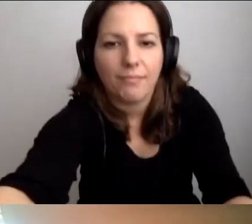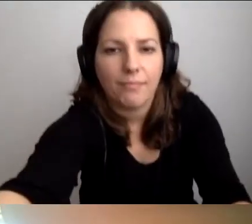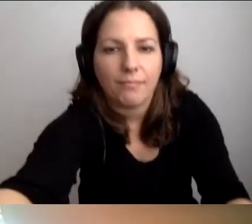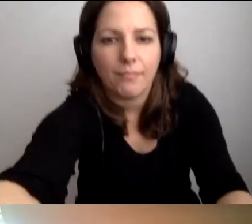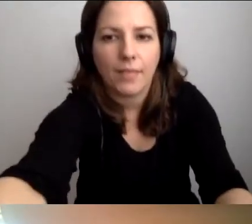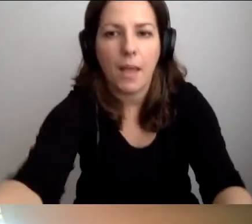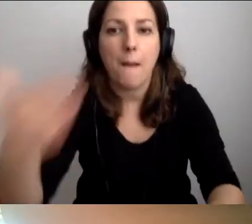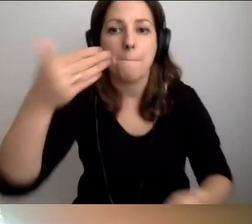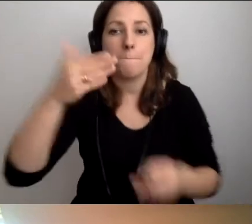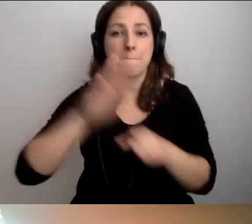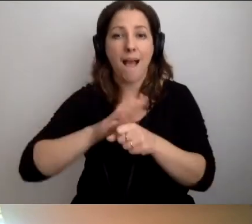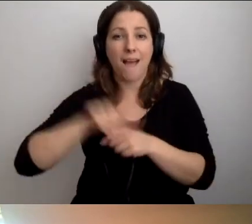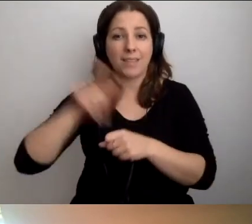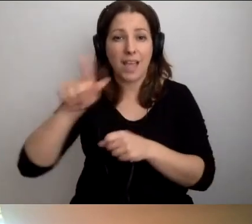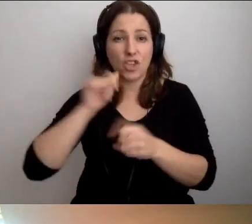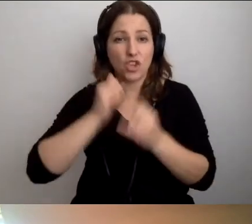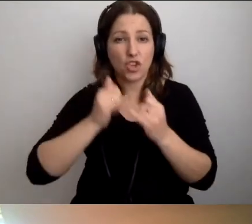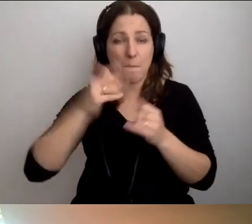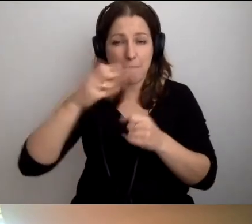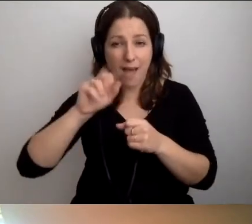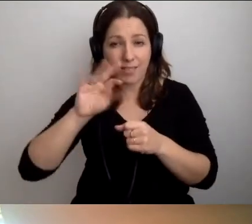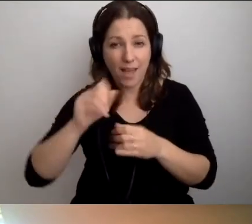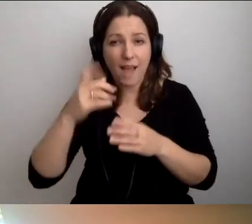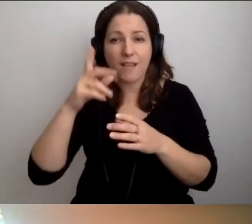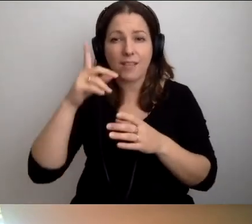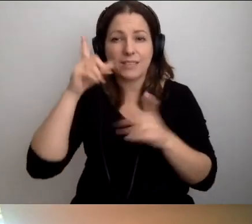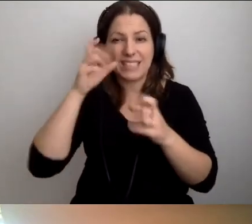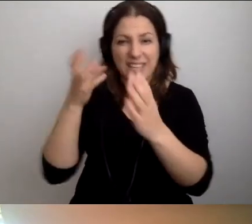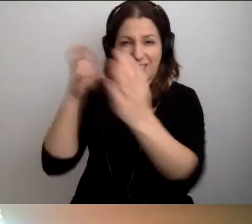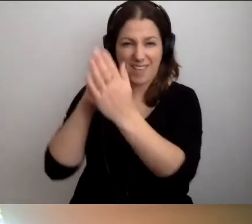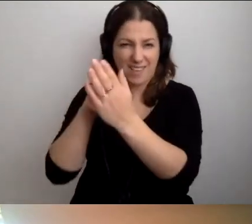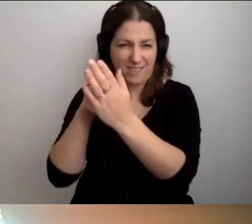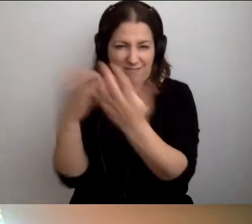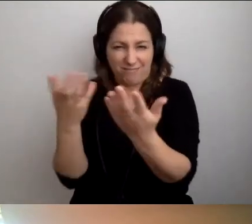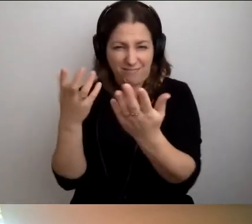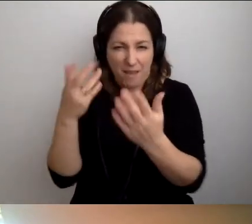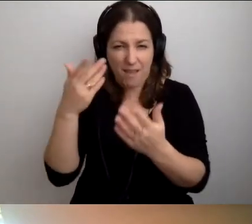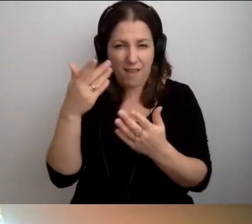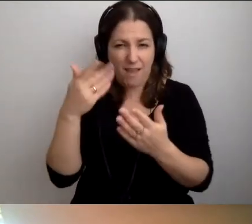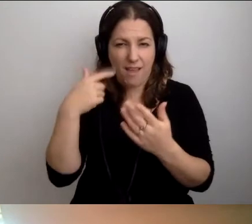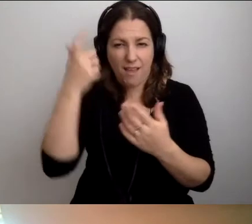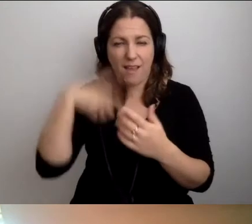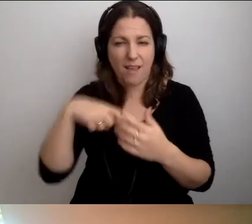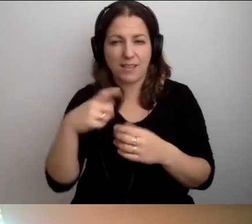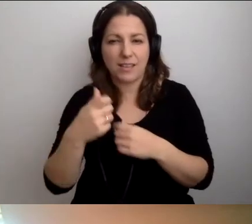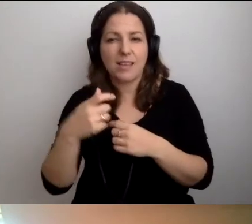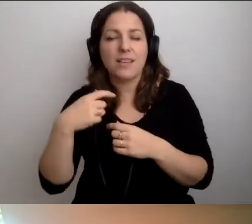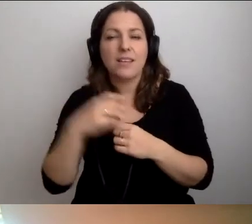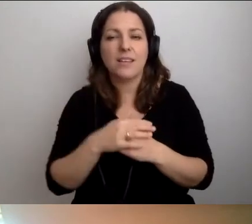Marta, jeżeli dasz radę wygrzebać moje zdjęcie, zrób to. Niech będzie zamiast mnie. Ja wyłączę kamerę.